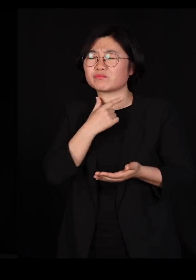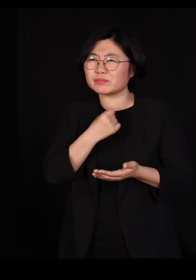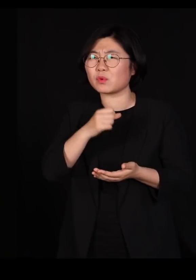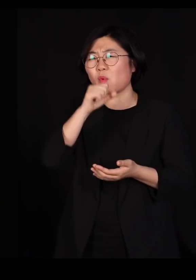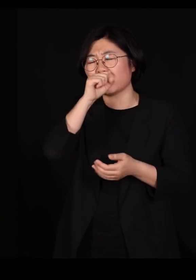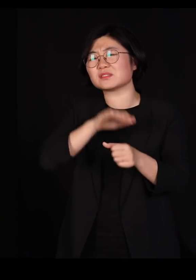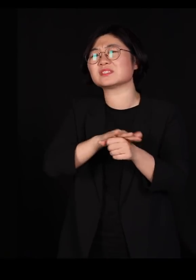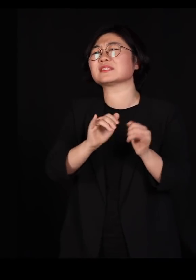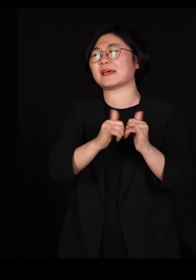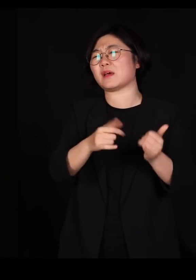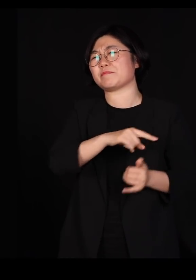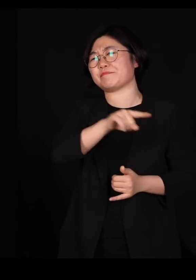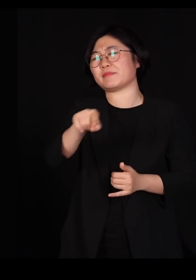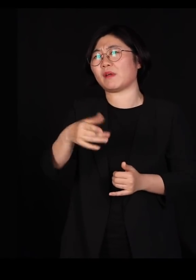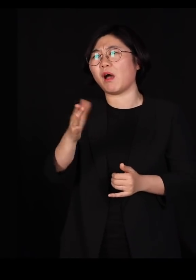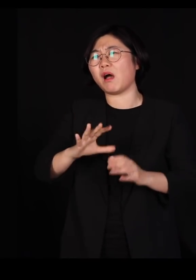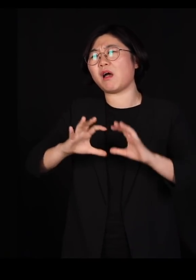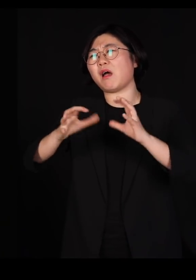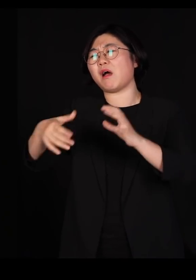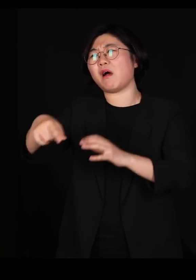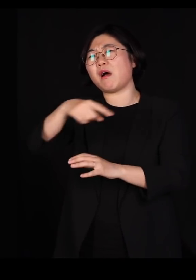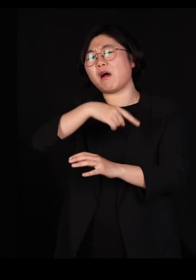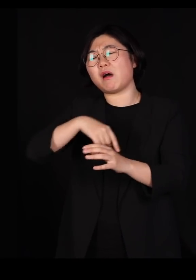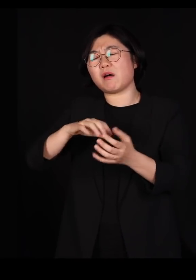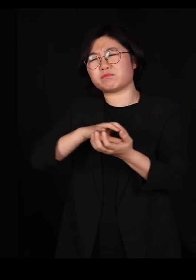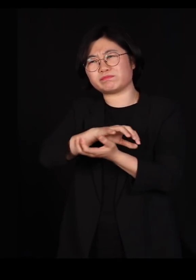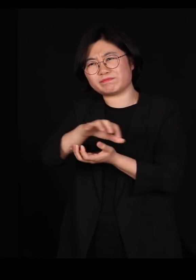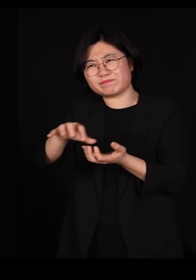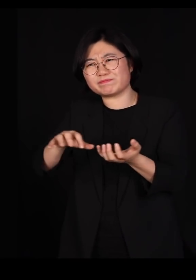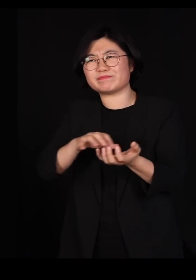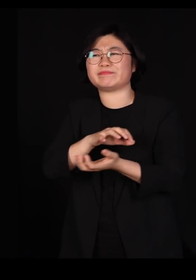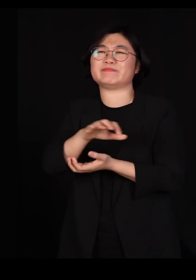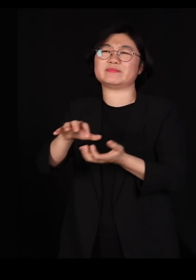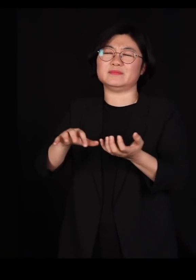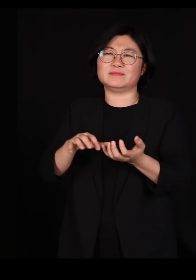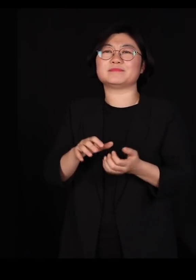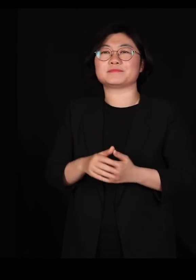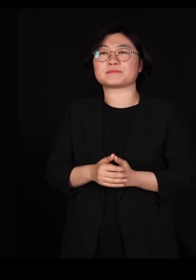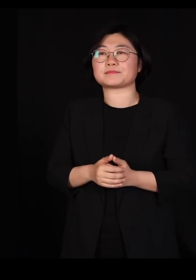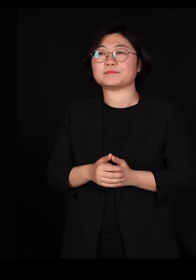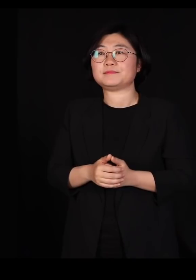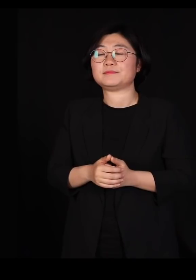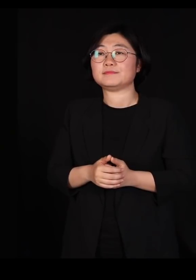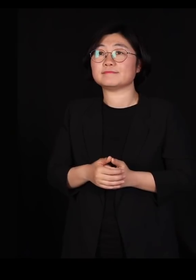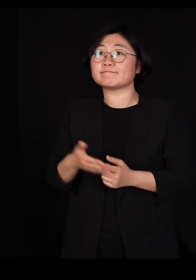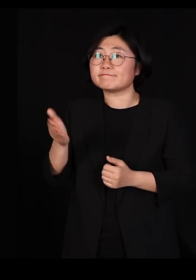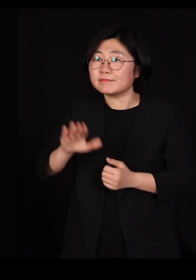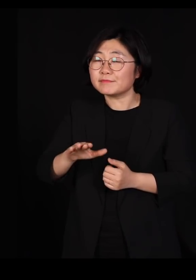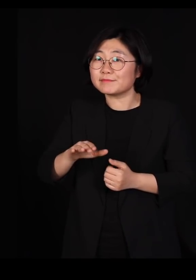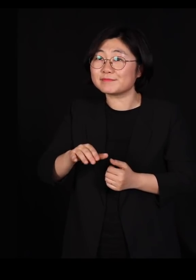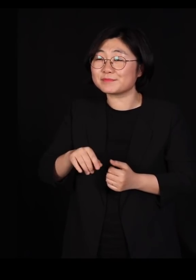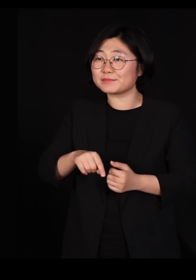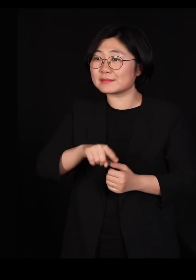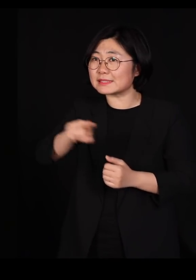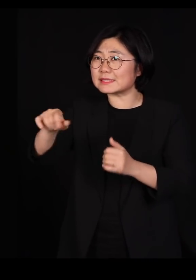이 세계 구도가 이상해져서 자꾸 그렇게 몰아가는 거죠 우리는 그 분들과도 잘 지내야 된다고 말로만 하는데